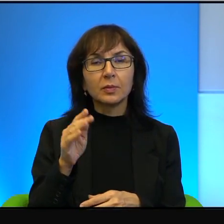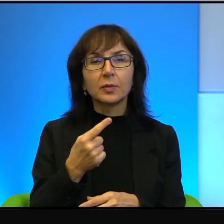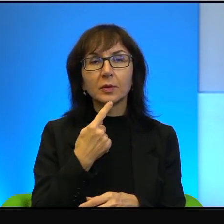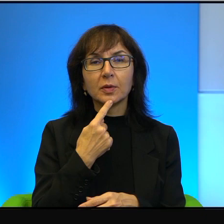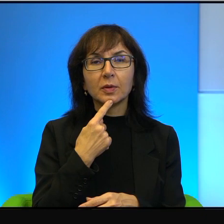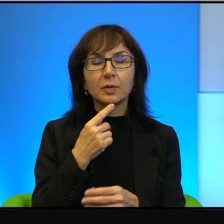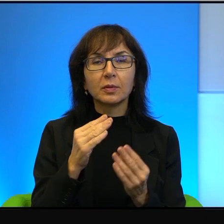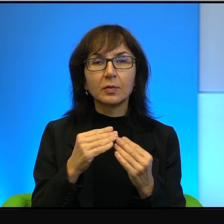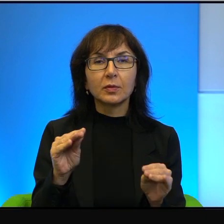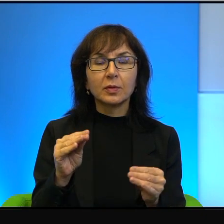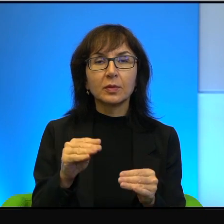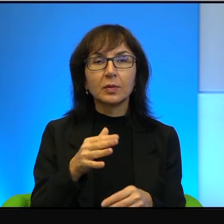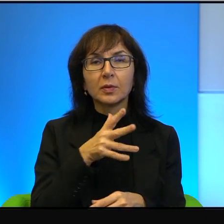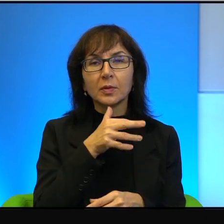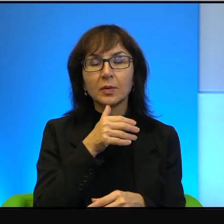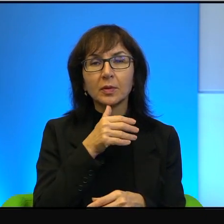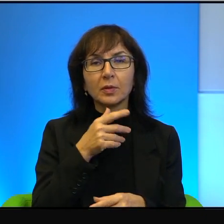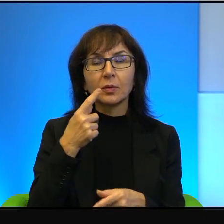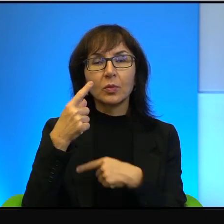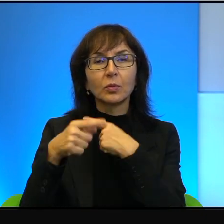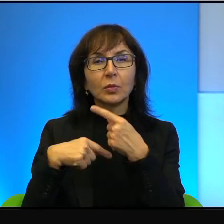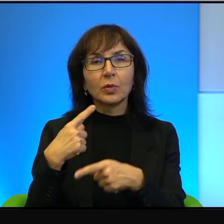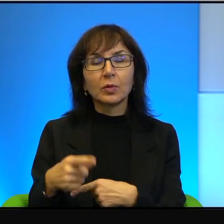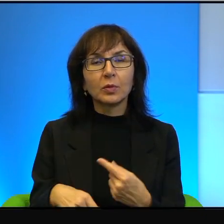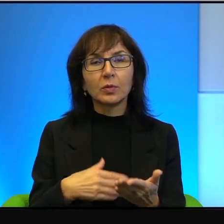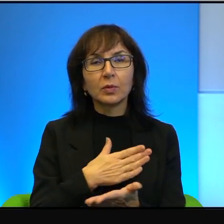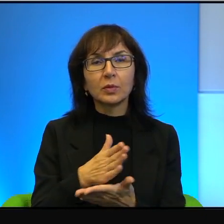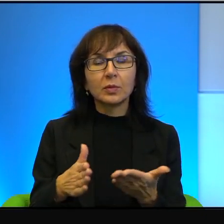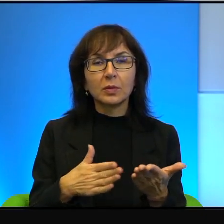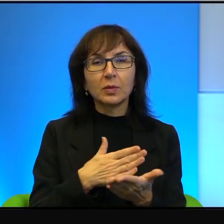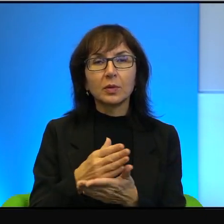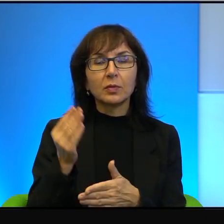Większość izraelczyków pochodzi z krajów arabskich, czyli